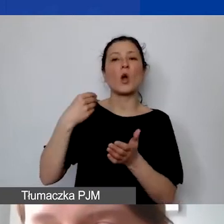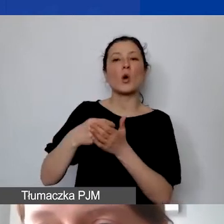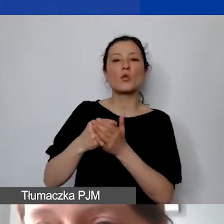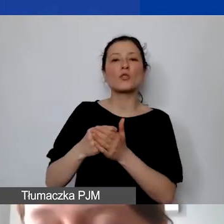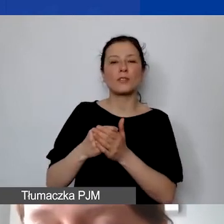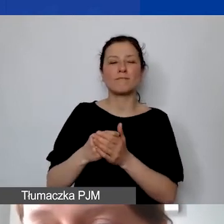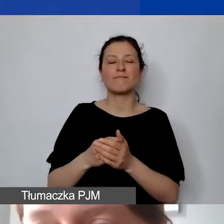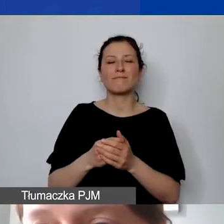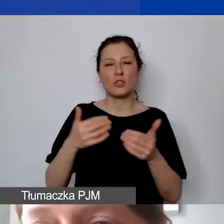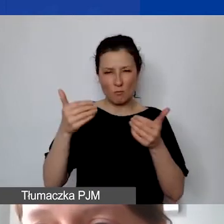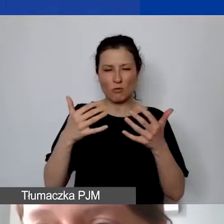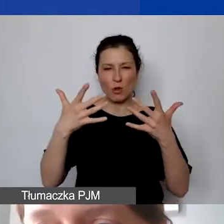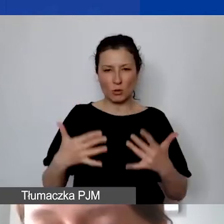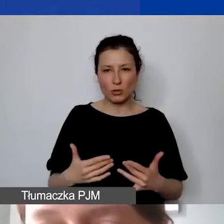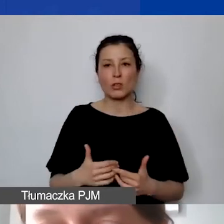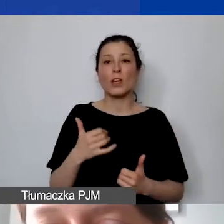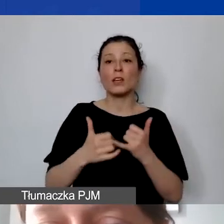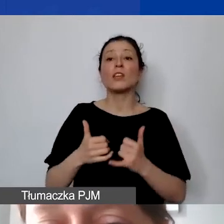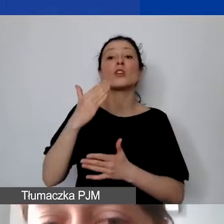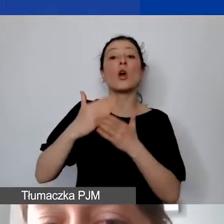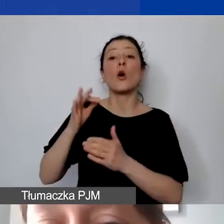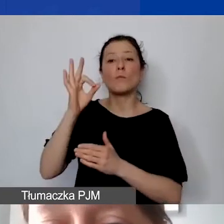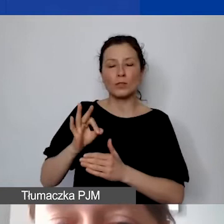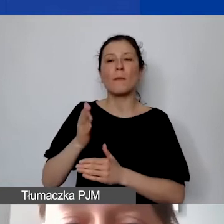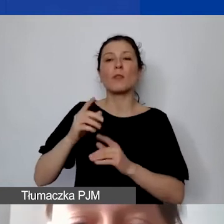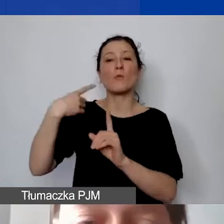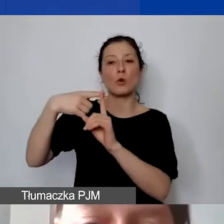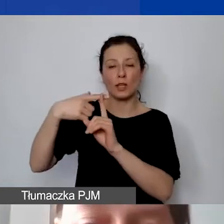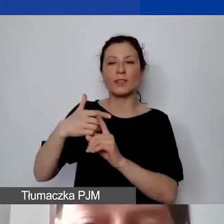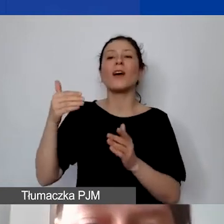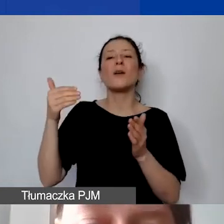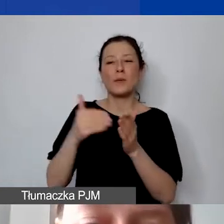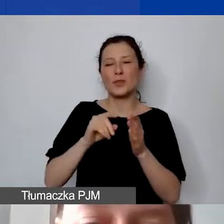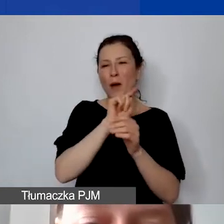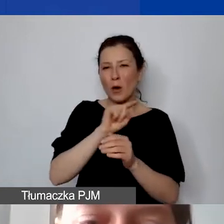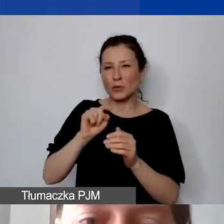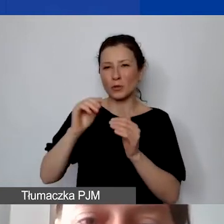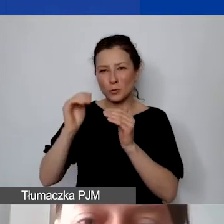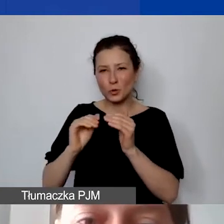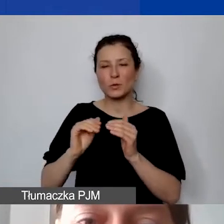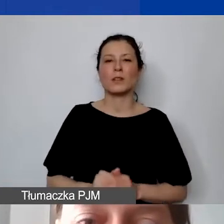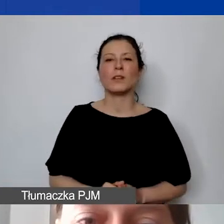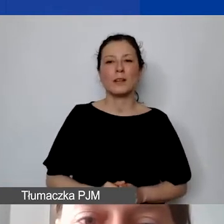Jeżeli byłyby odsetki dodatnie, trzeba byłoby je odjąć, ale też tych kosztów nie będziemy pokrywać.